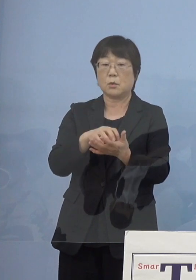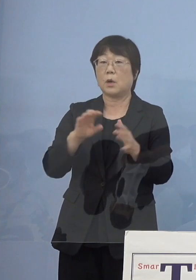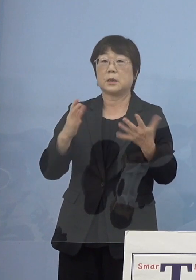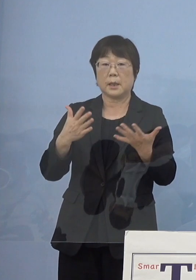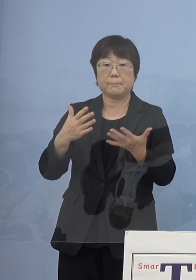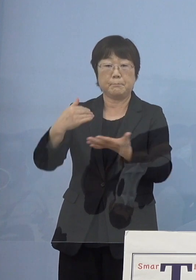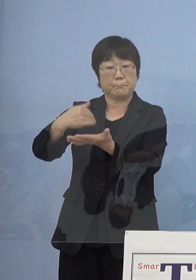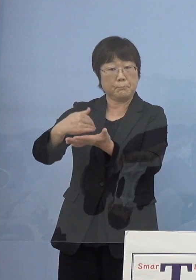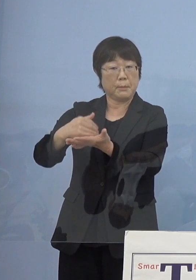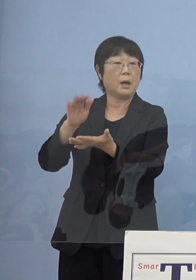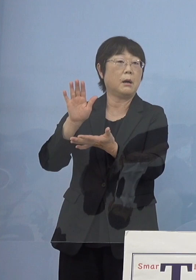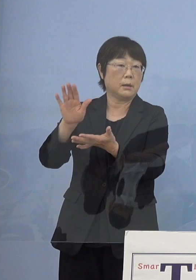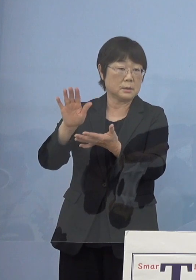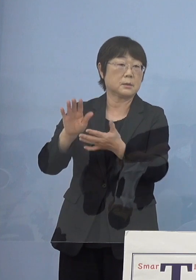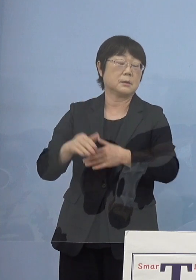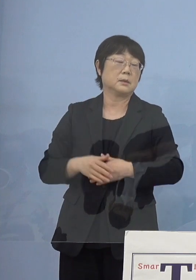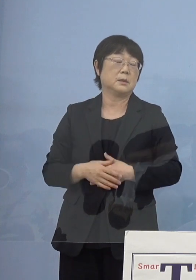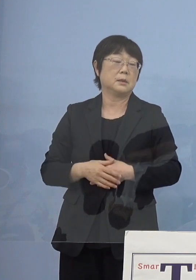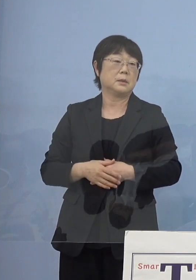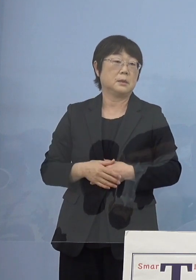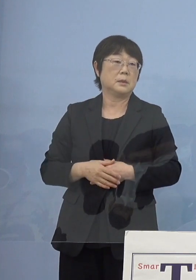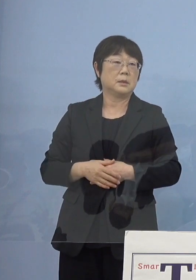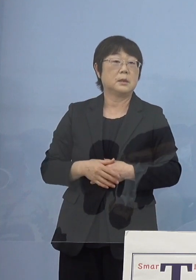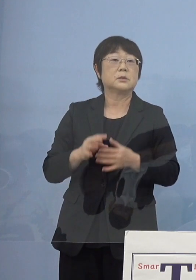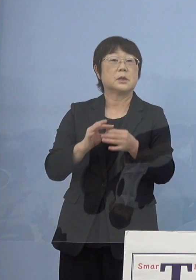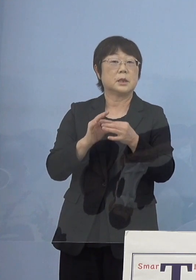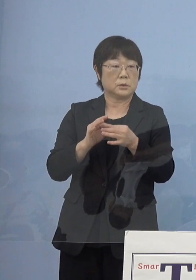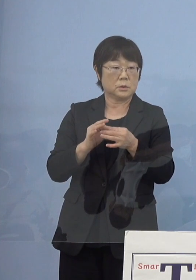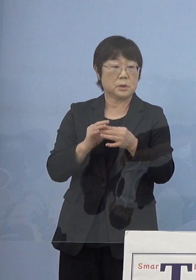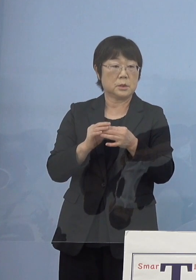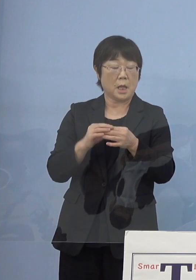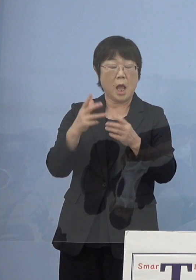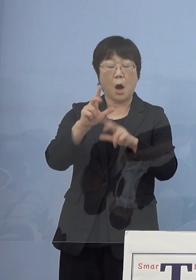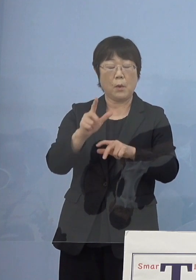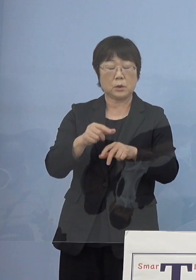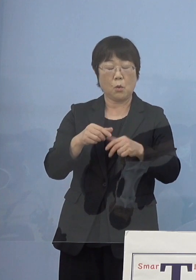そういったご意見もありましたので ここについては阿波の名工